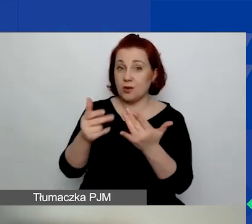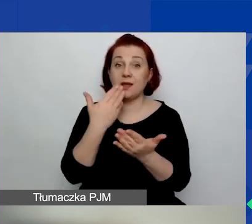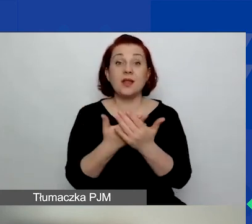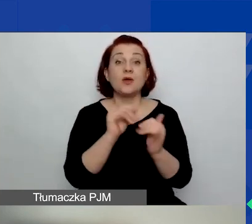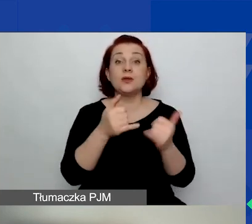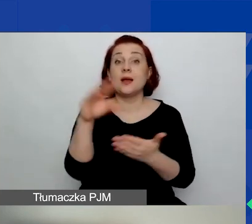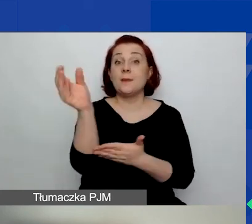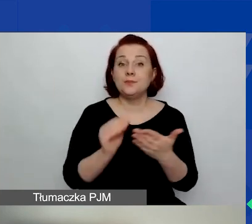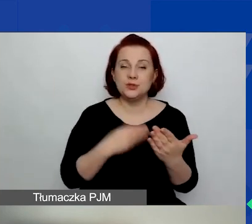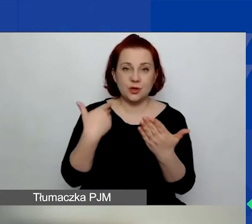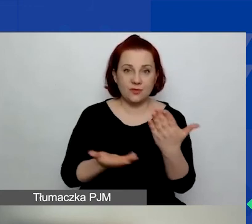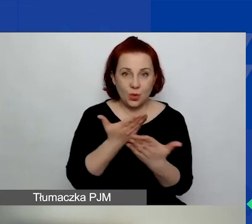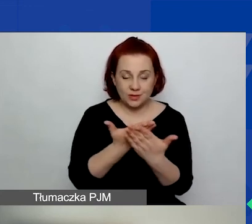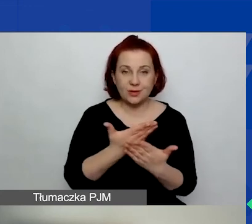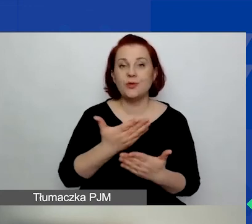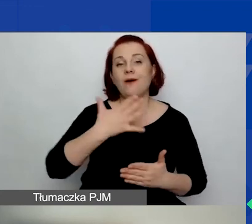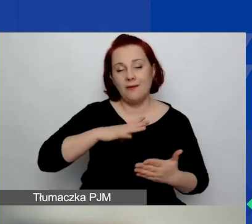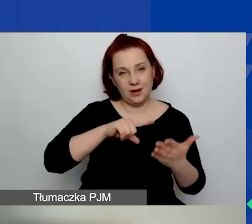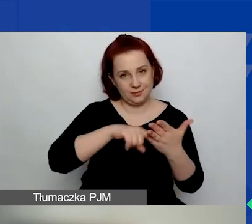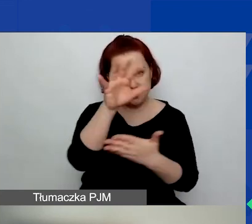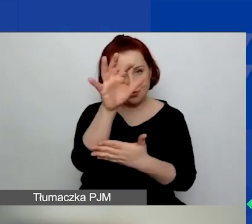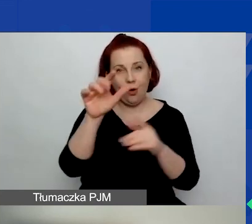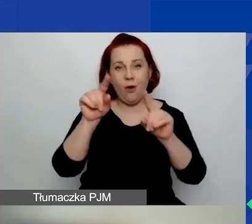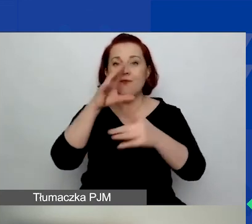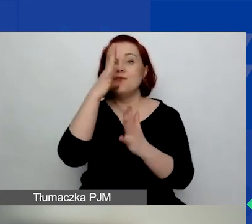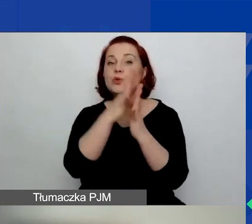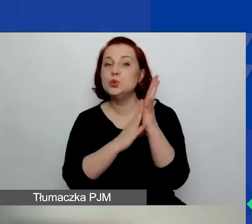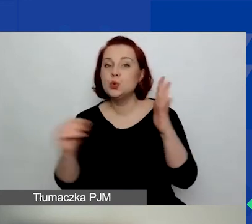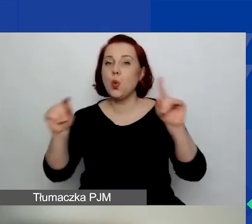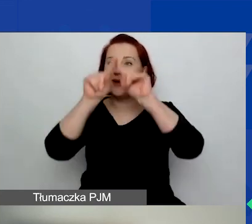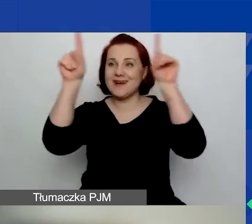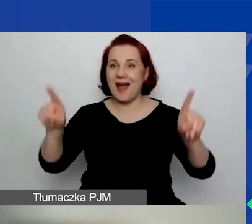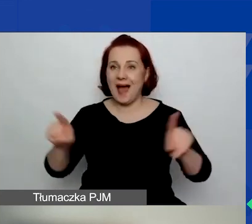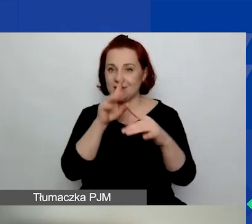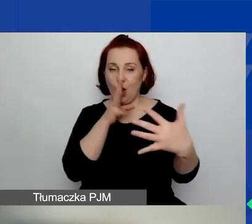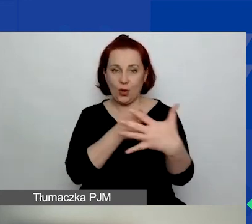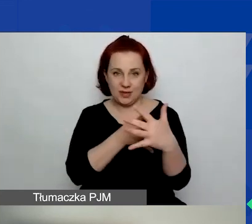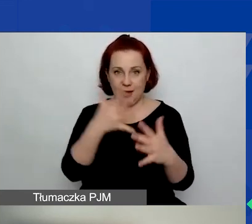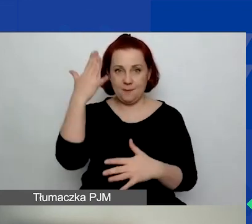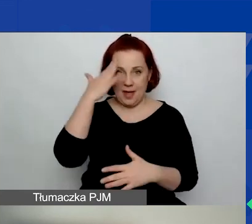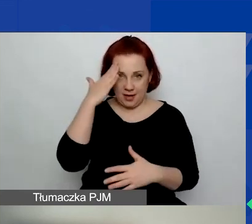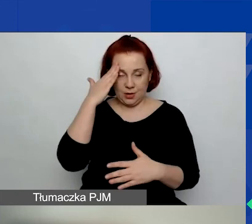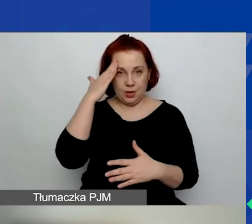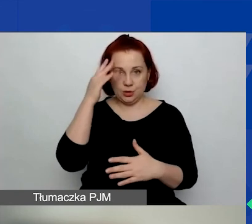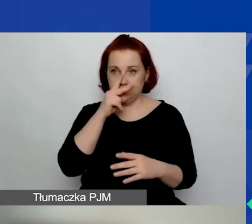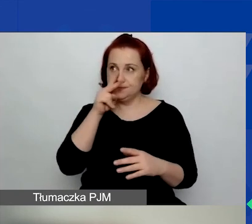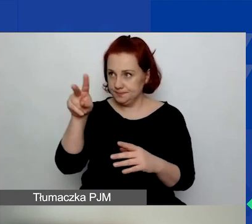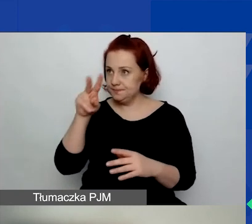warto wzór karty oceny merytorycznej mieć z tyłu głowy.